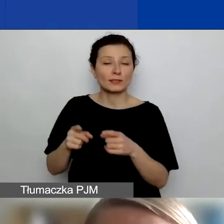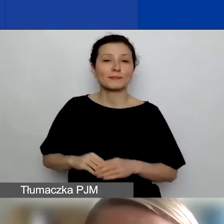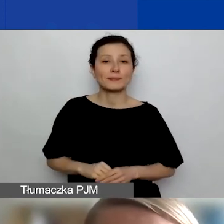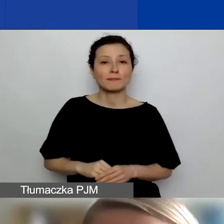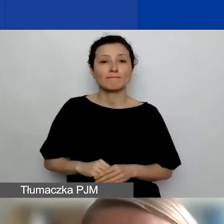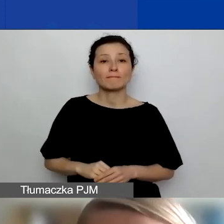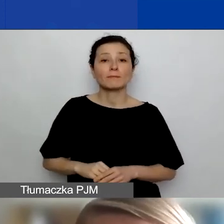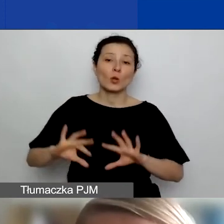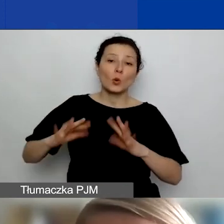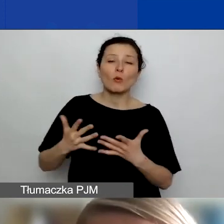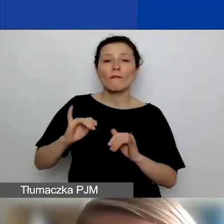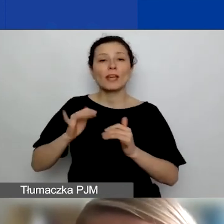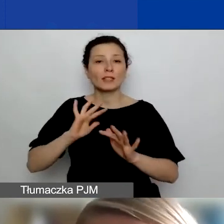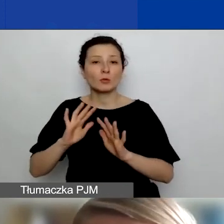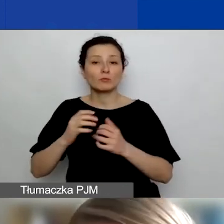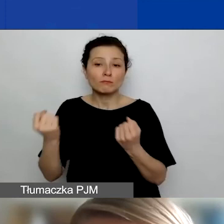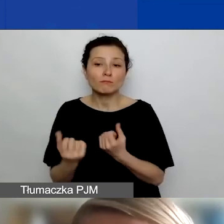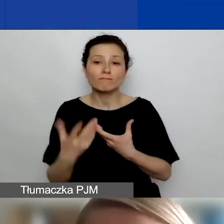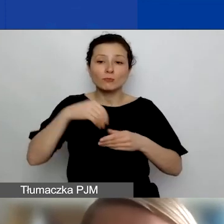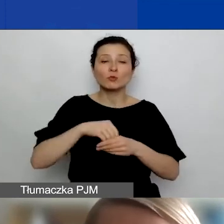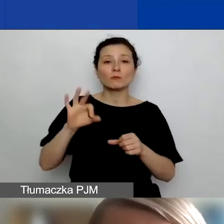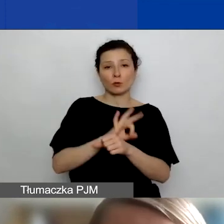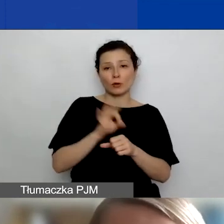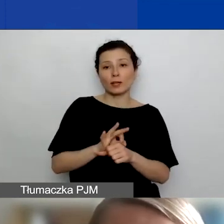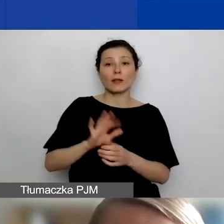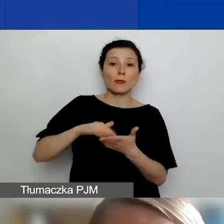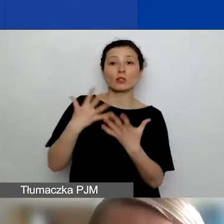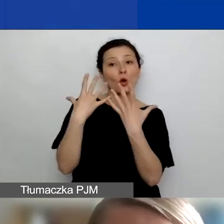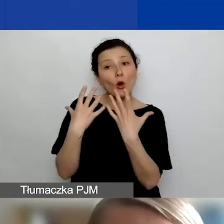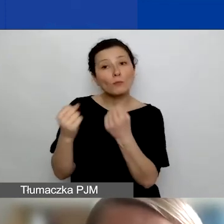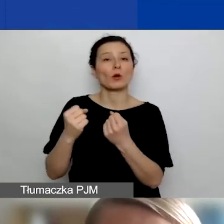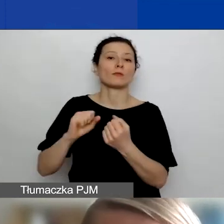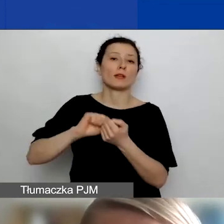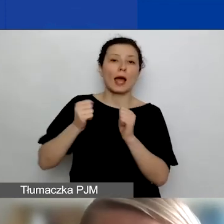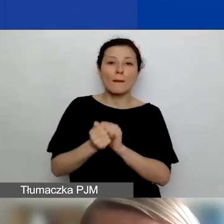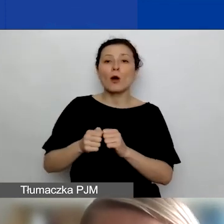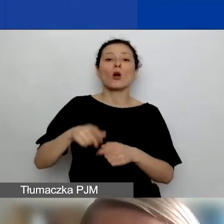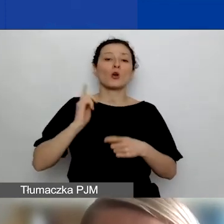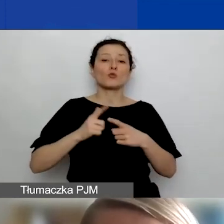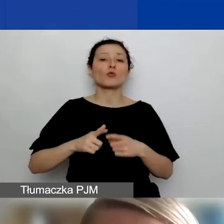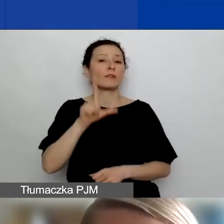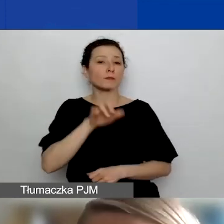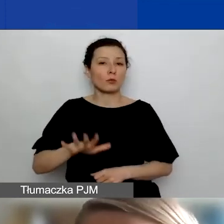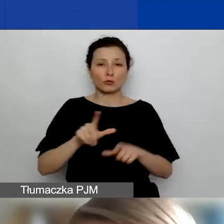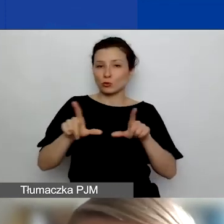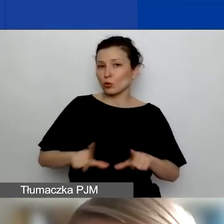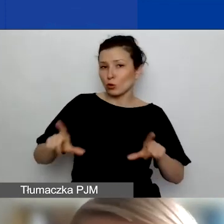są w jakiś sposób zaangażowane w projekt. Są jego odbiorcami, są np. członkami społeczności lokalnej, której projekt dotyczy,